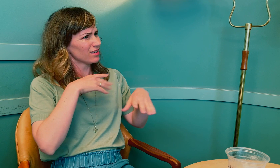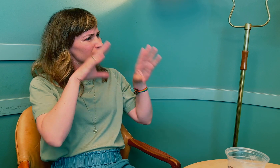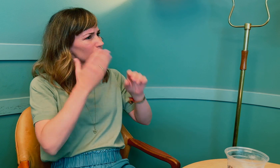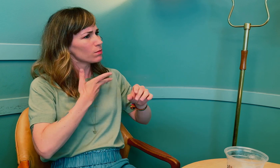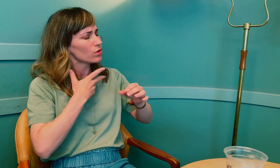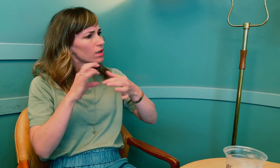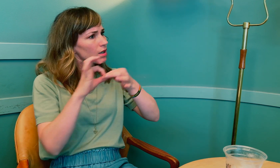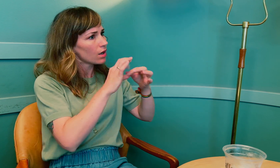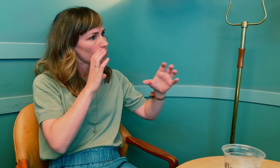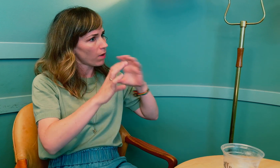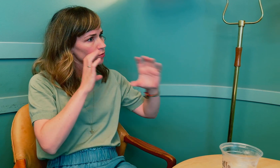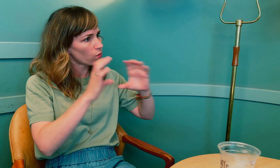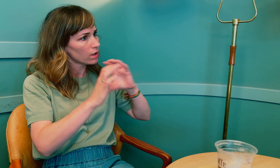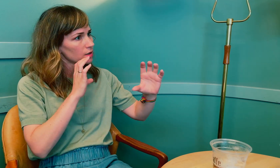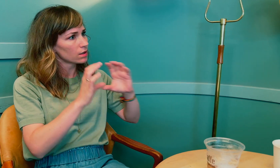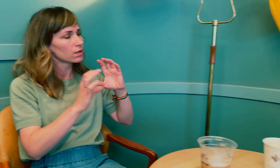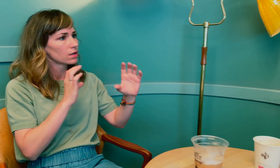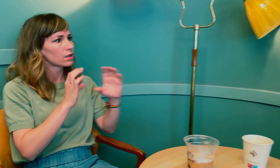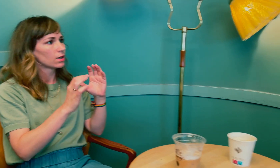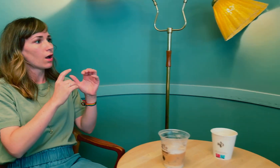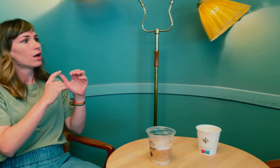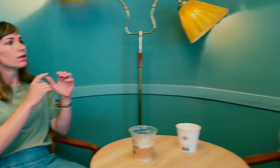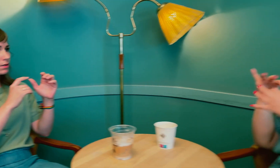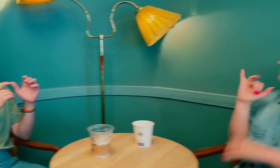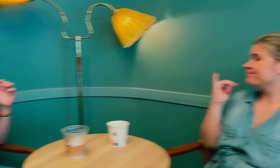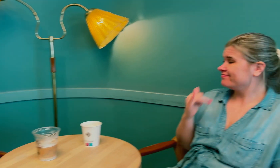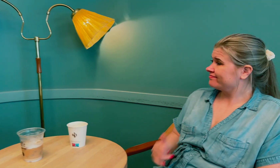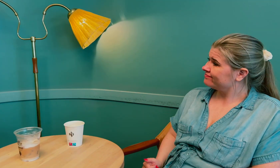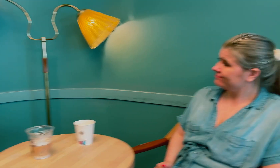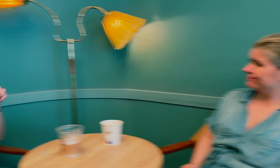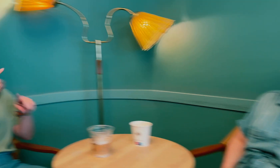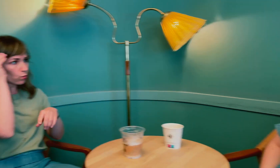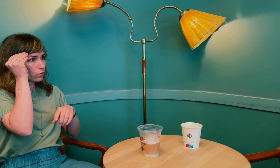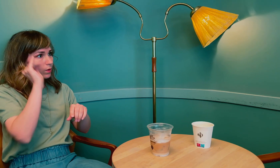Jeg oppfatter det sånn at mye hadde med kommunikasjon å gjøre? Kommunikasjon, ja.